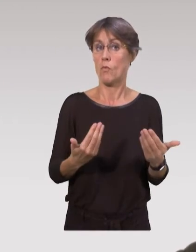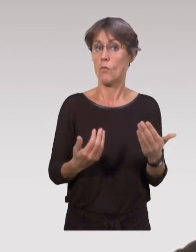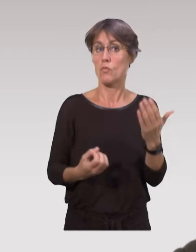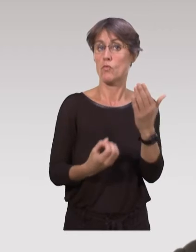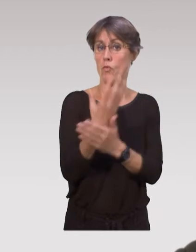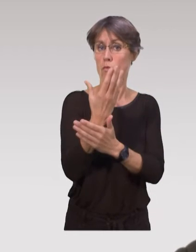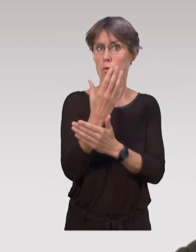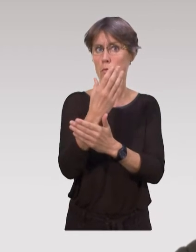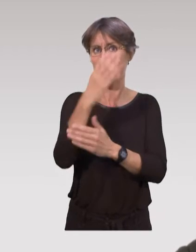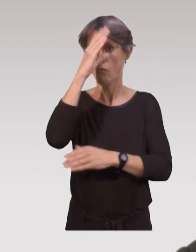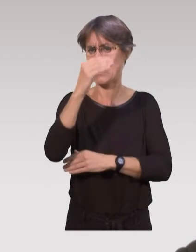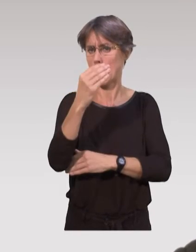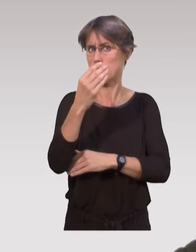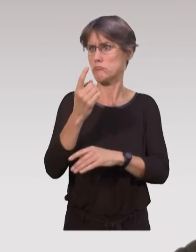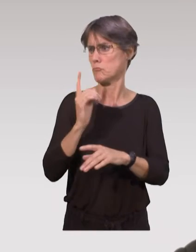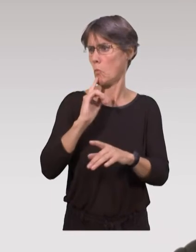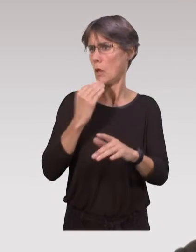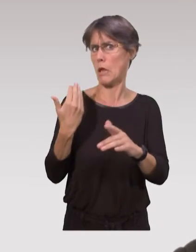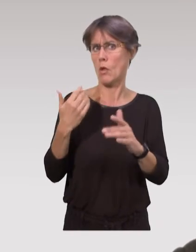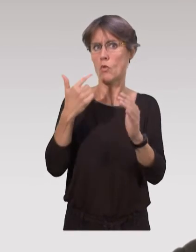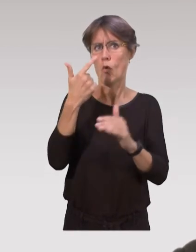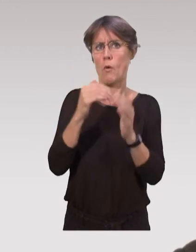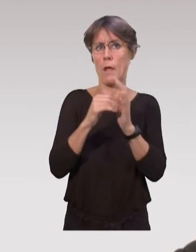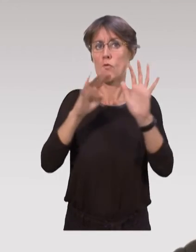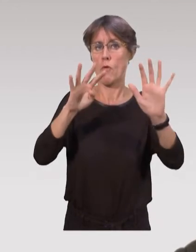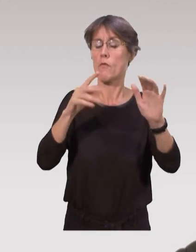Donc là, les nouveaux professionnels qu’on forme depuis 2009,